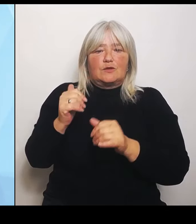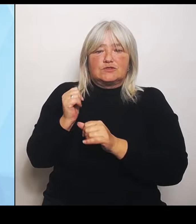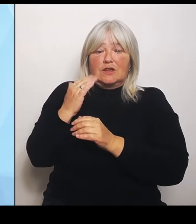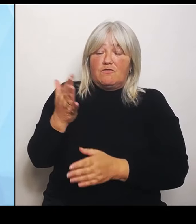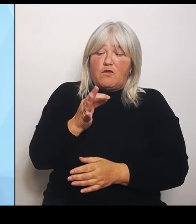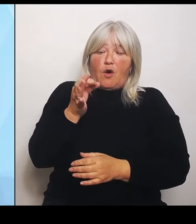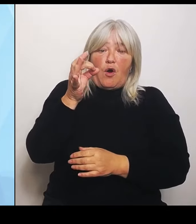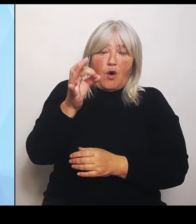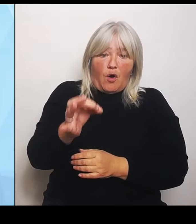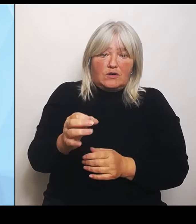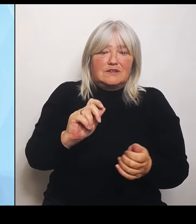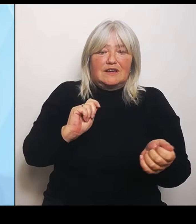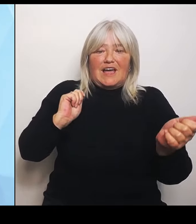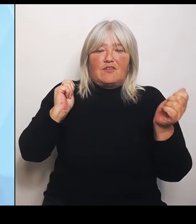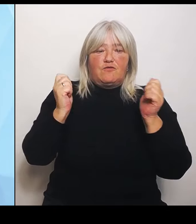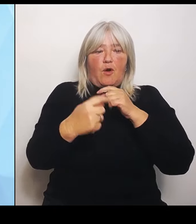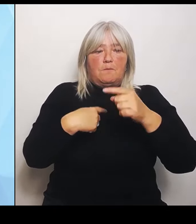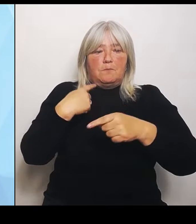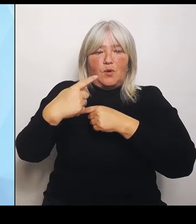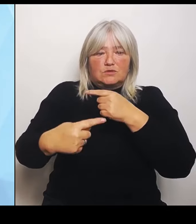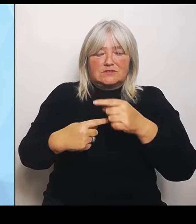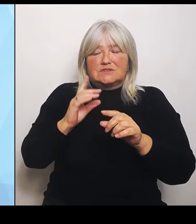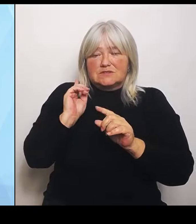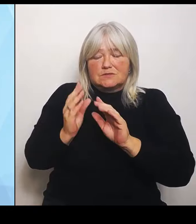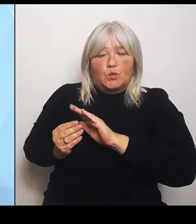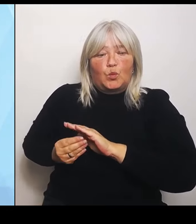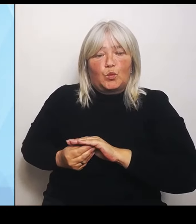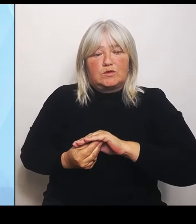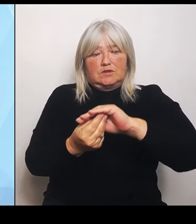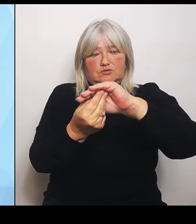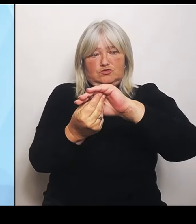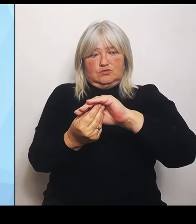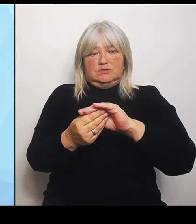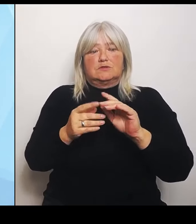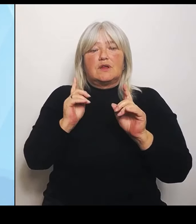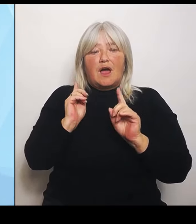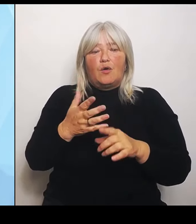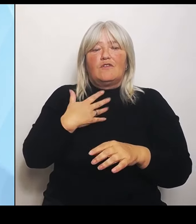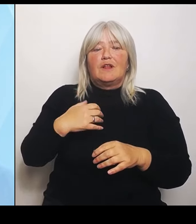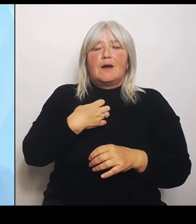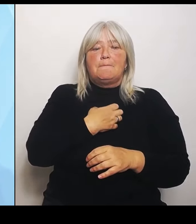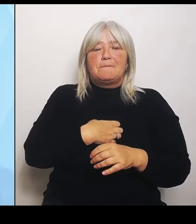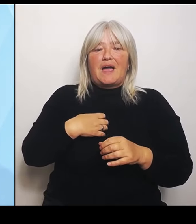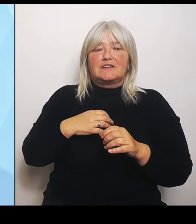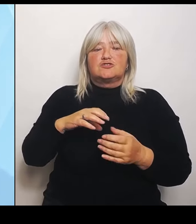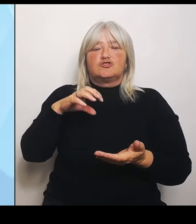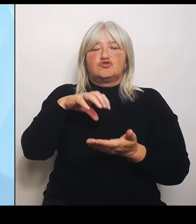Allen voran möchte ich dem Bayerischen Städtetag, aber auch dem Bayerischen Landkreistag danken, ebenso der Bayerischen